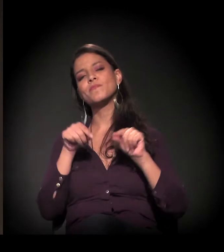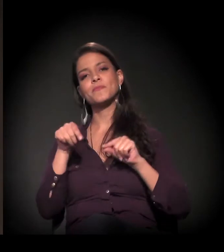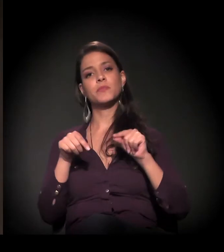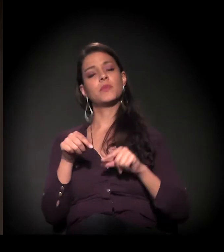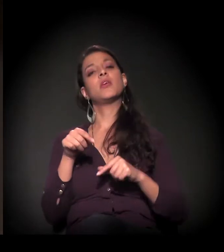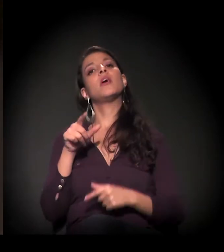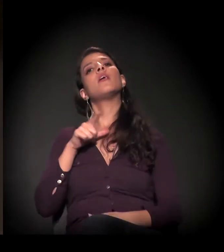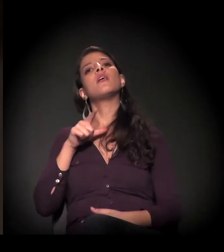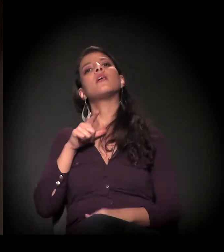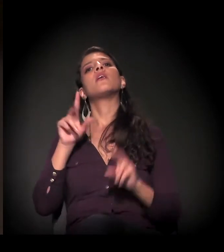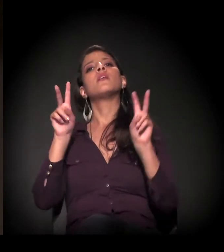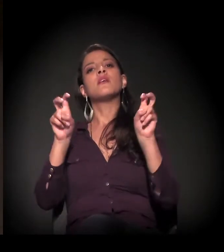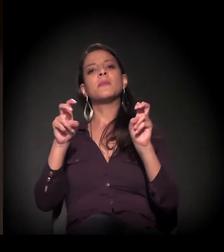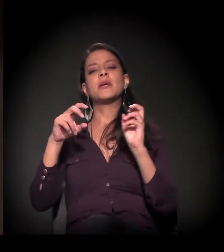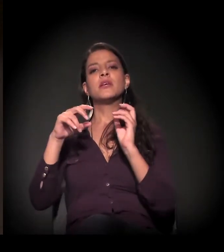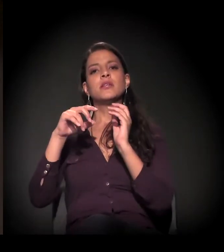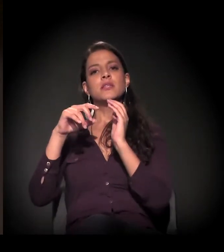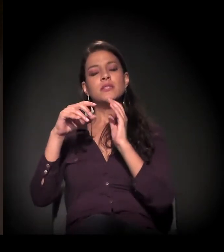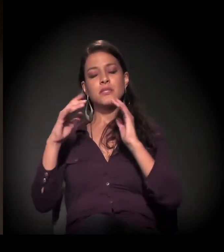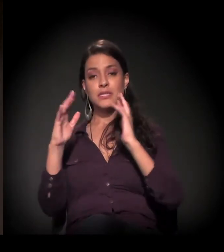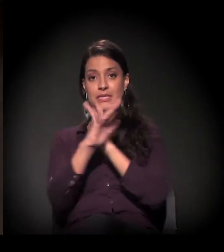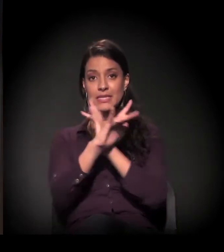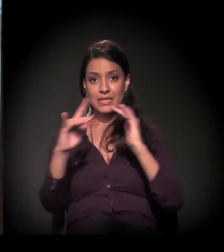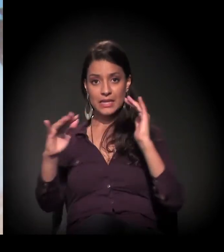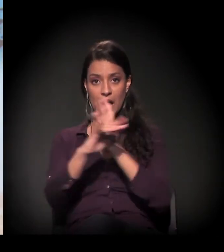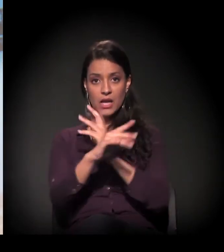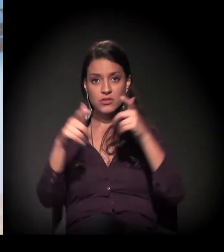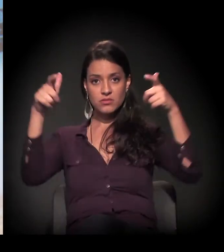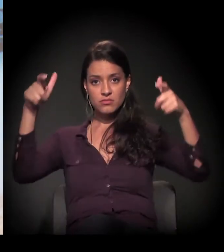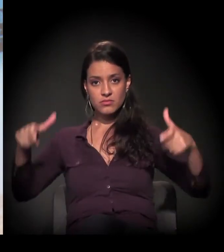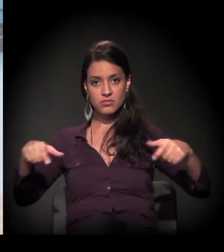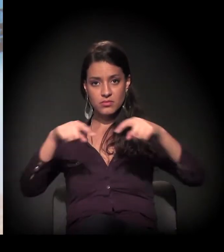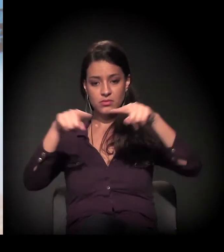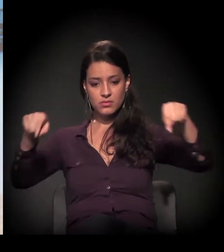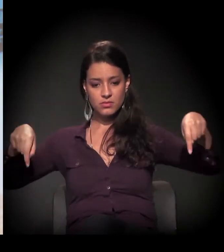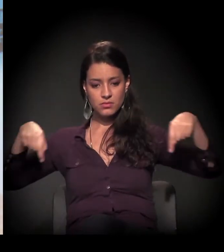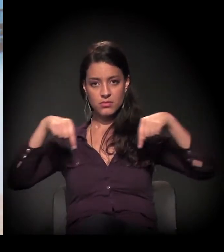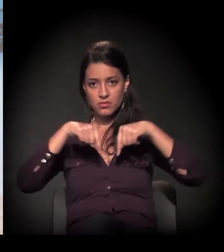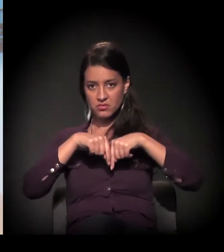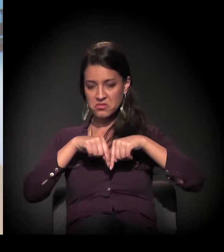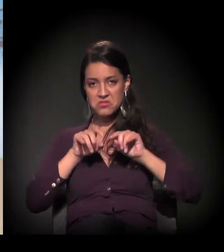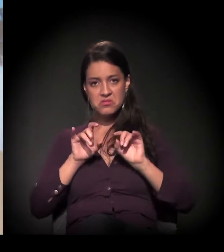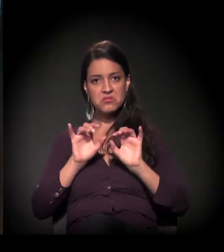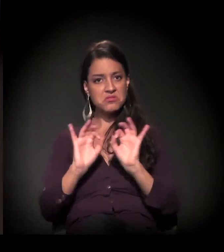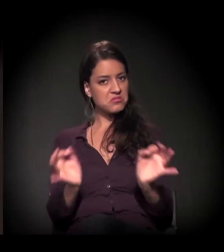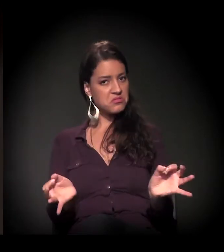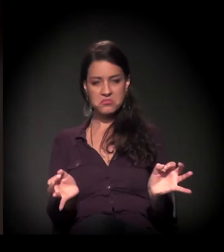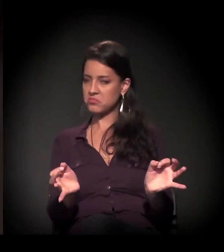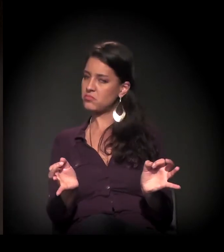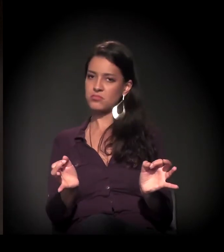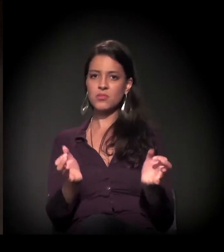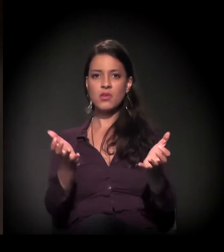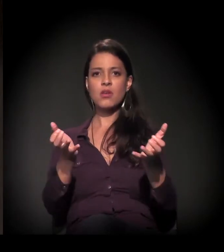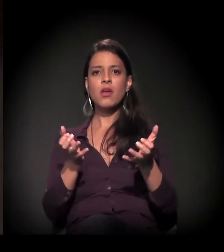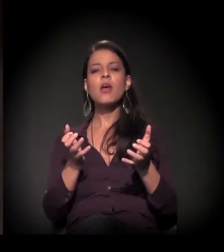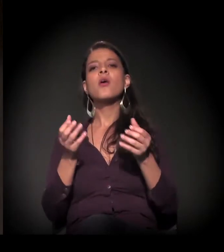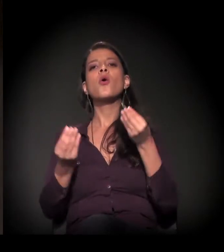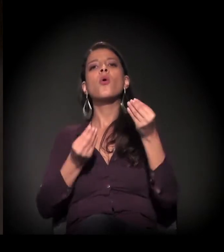é discutir a cidade não como um território simplesmente, mas como a manifestação de uma série de aspectos da sociedade,